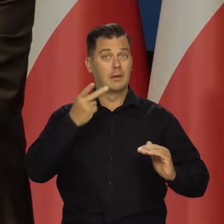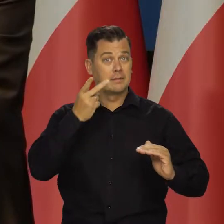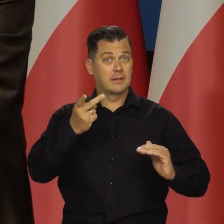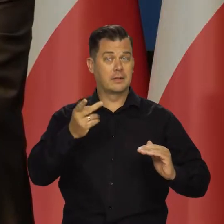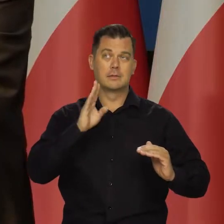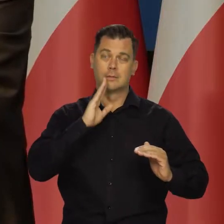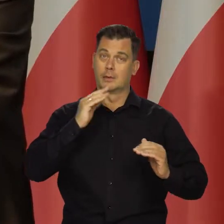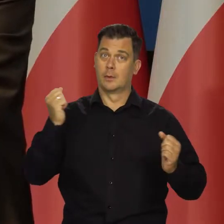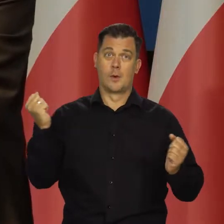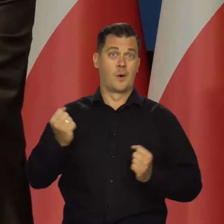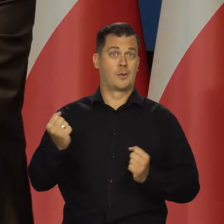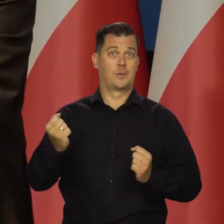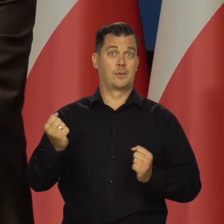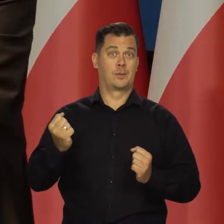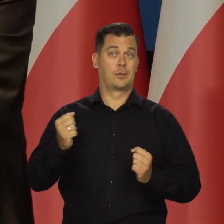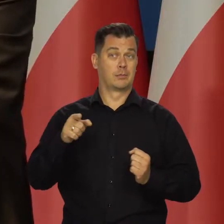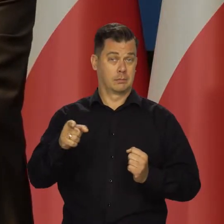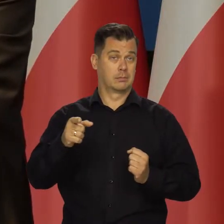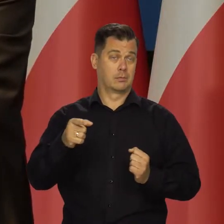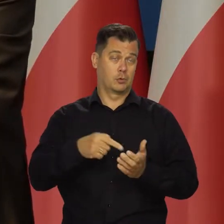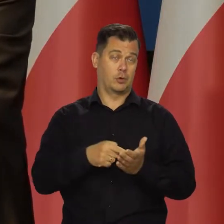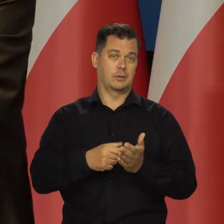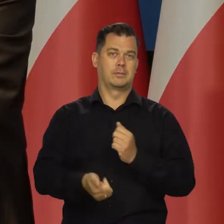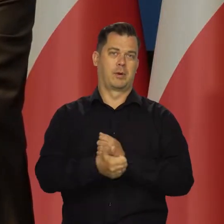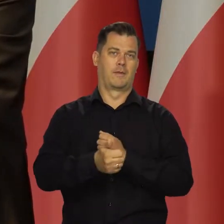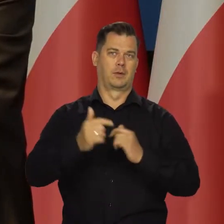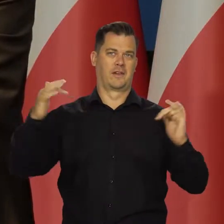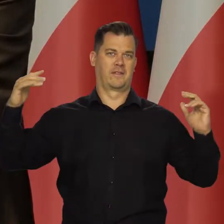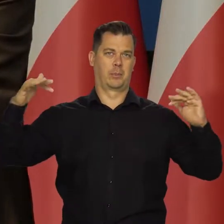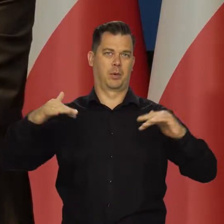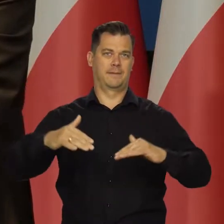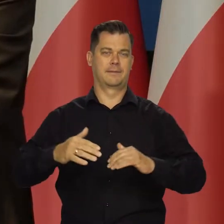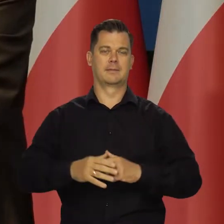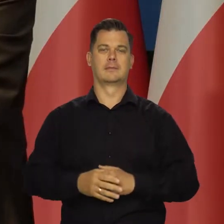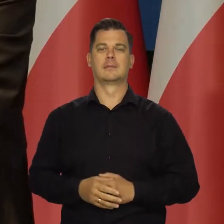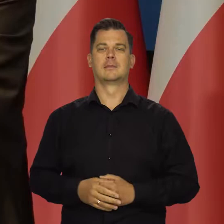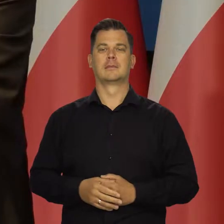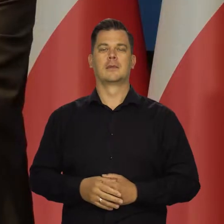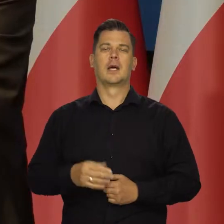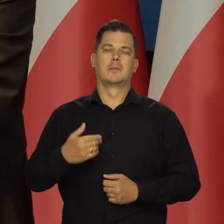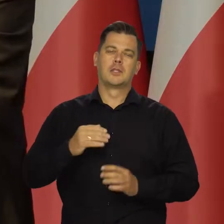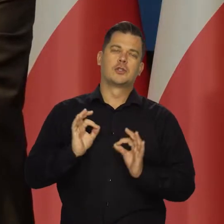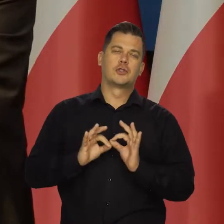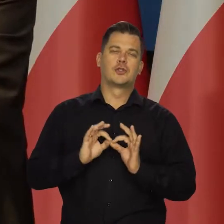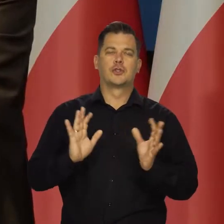To pokazuje skalę, gdzie my się poruszamy. Szacunkowo szacujemy,